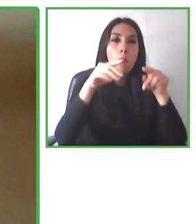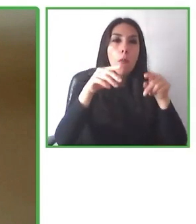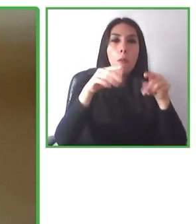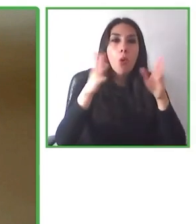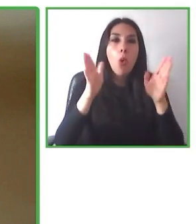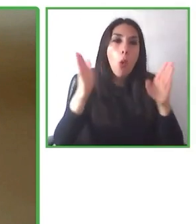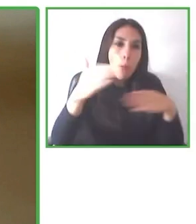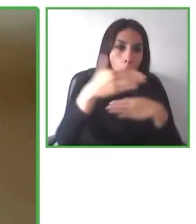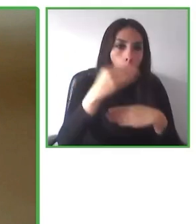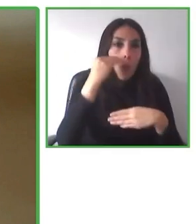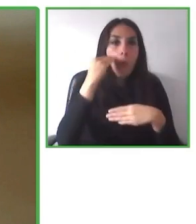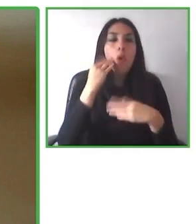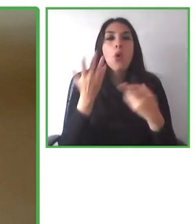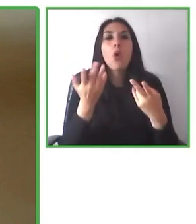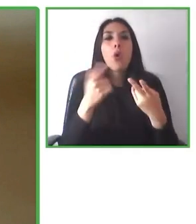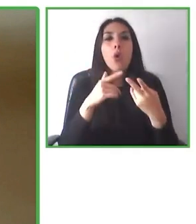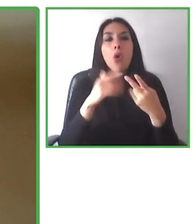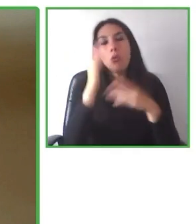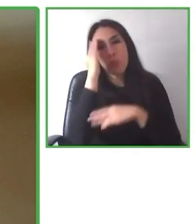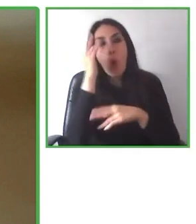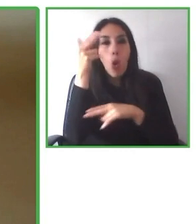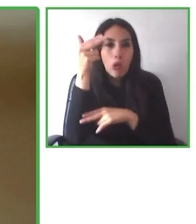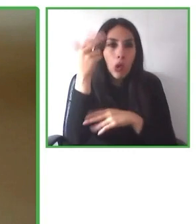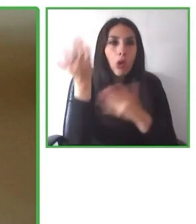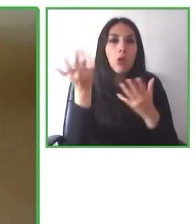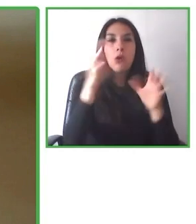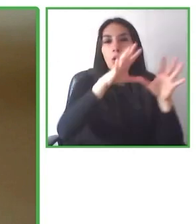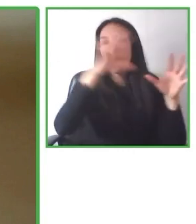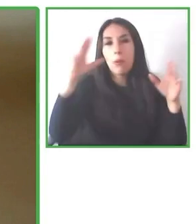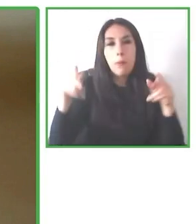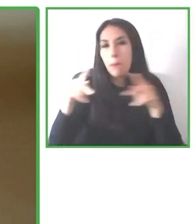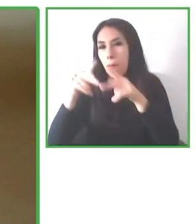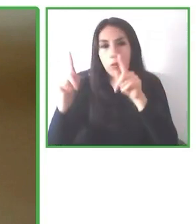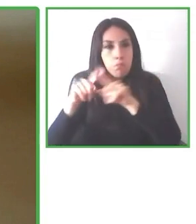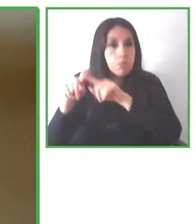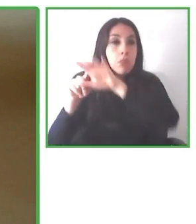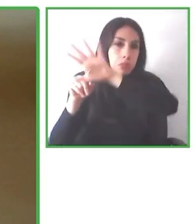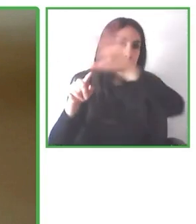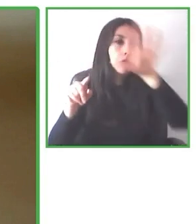nosotros, poniendo un poquito de energía, nosotros entre todos podemos hacer el mundo